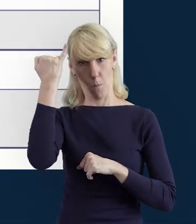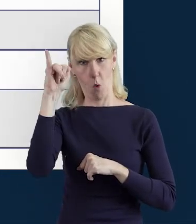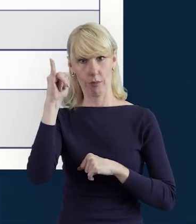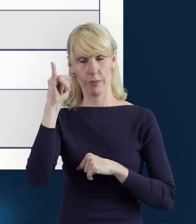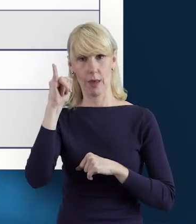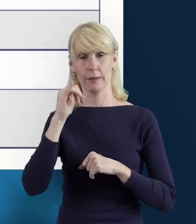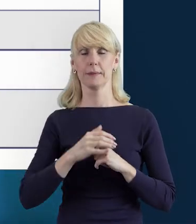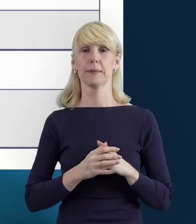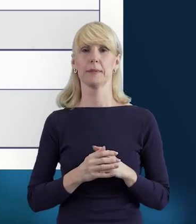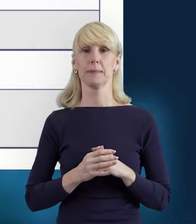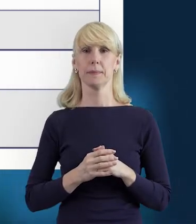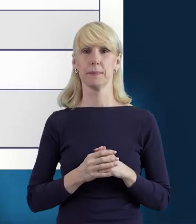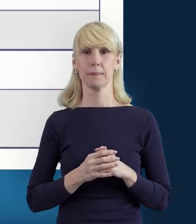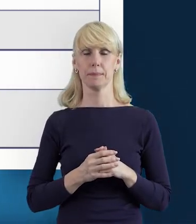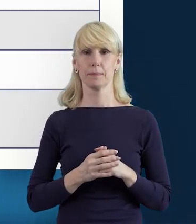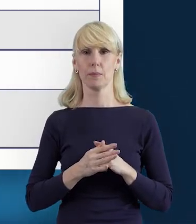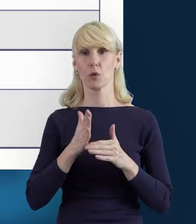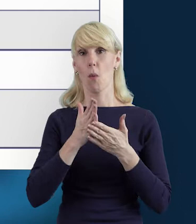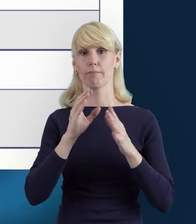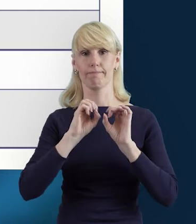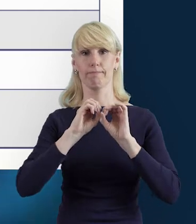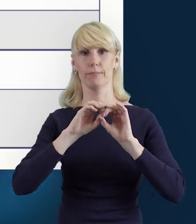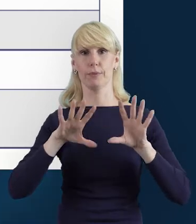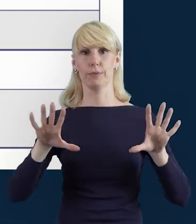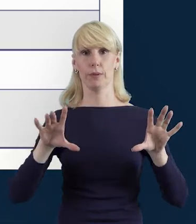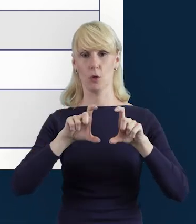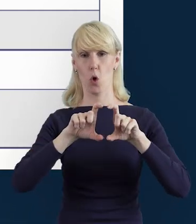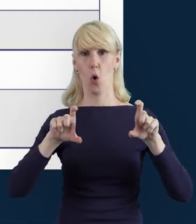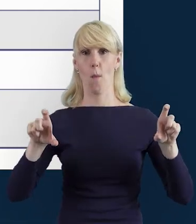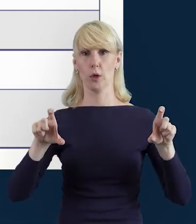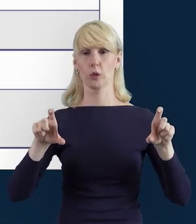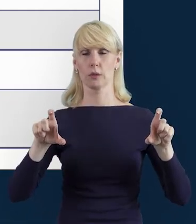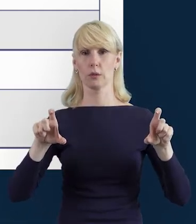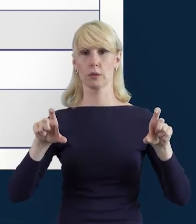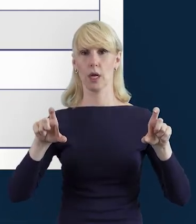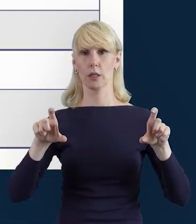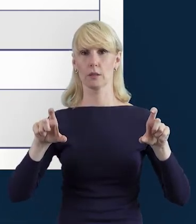wyświetli nam się komunikat taki, jaki jest na następnym slajdzie,